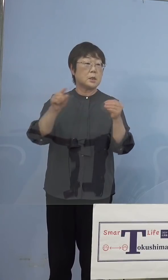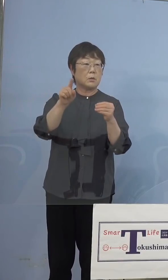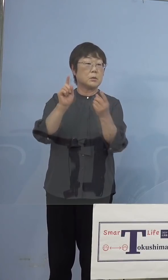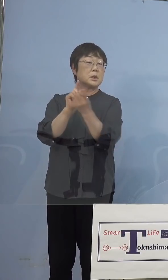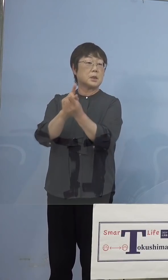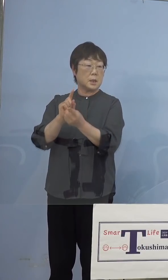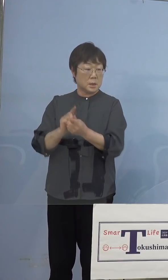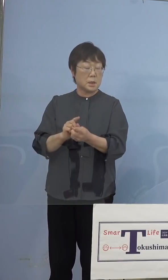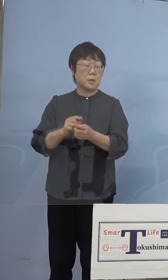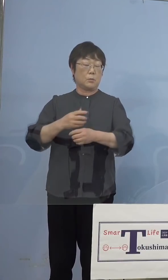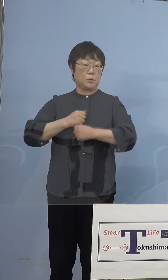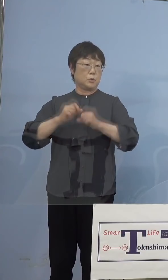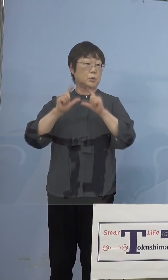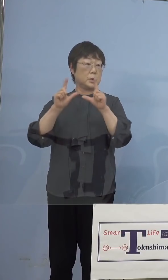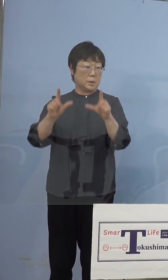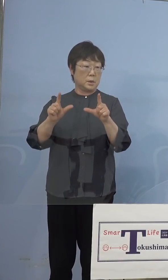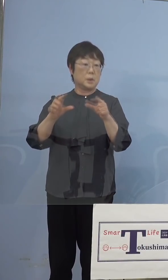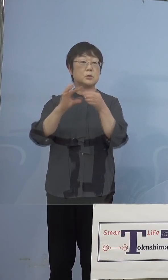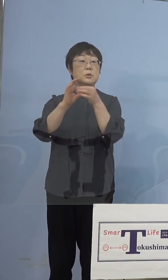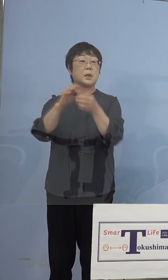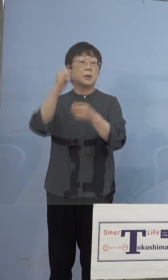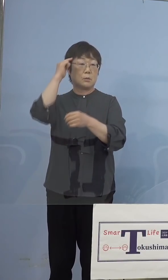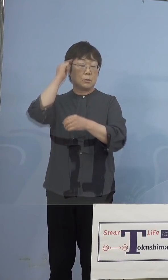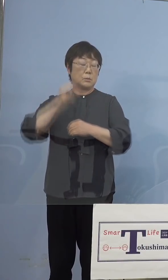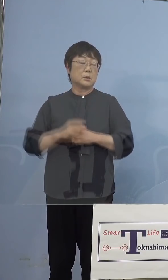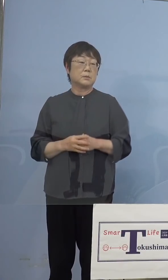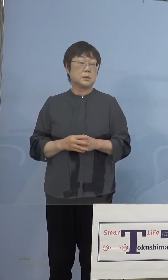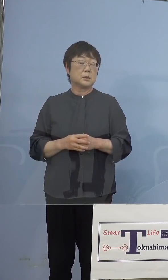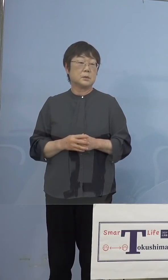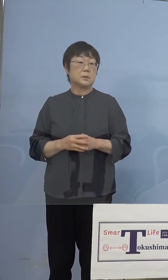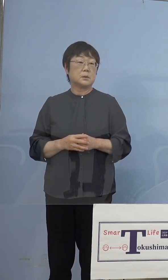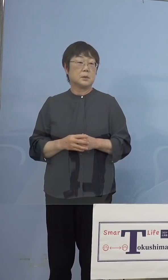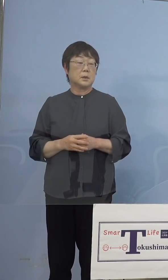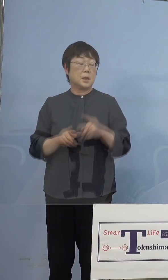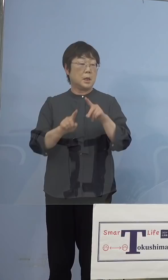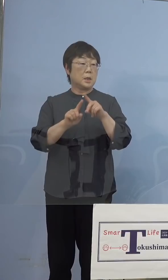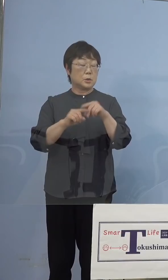警鐘ということにもなります 何と言っても小学生、中学生、あるいは